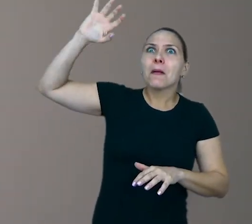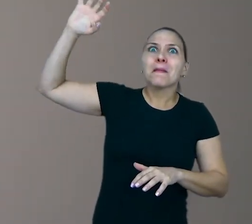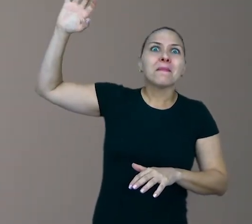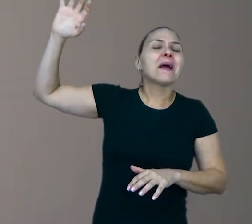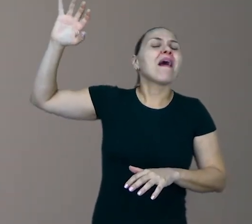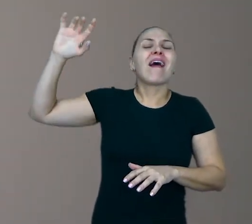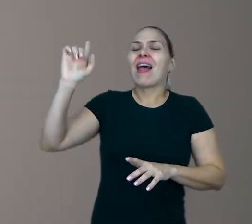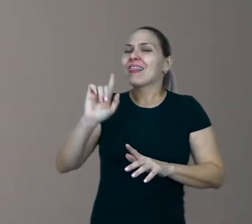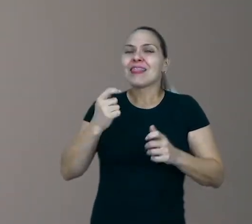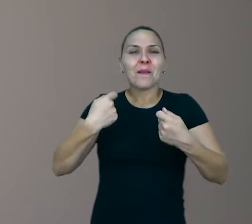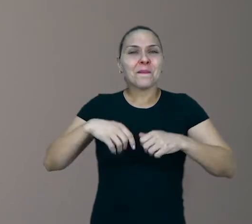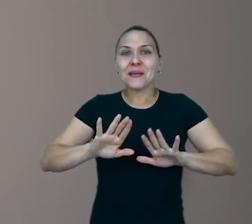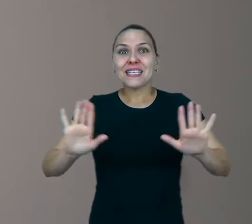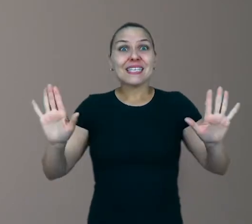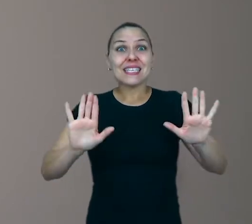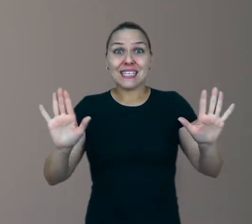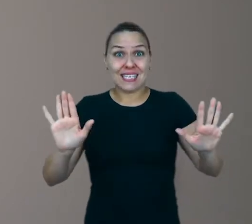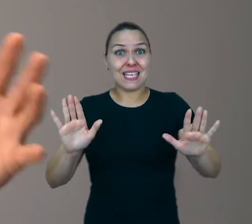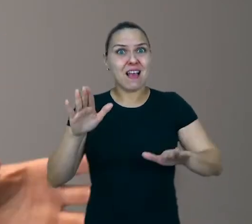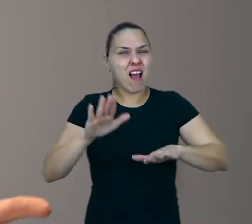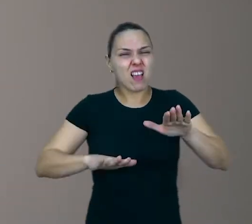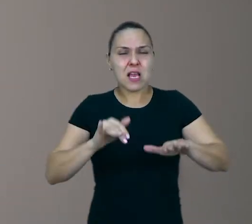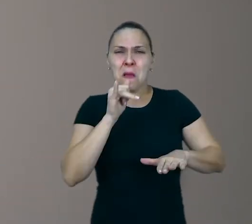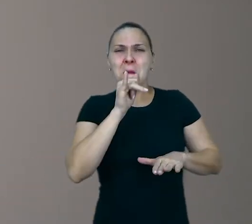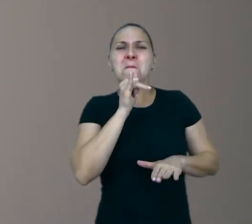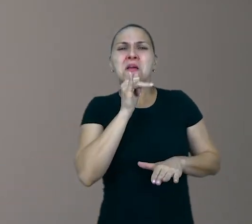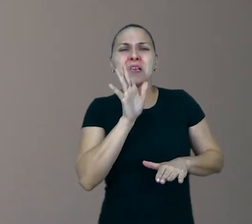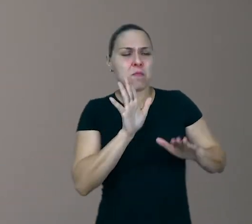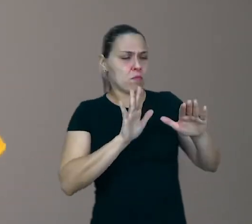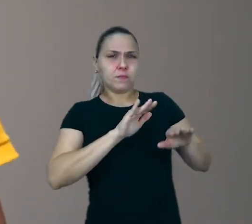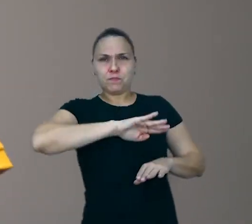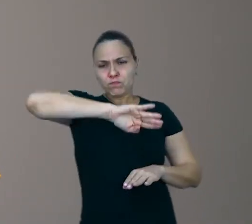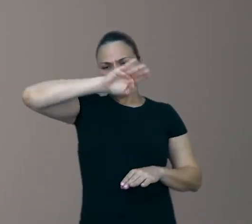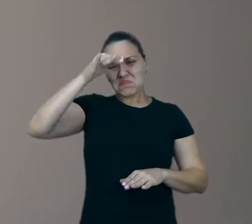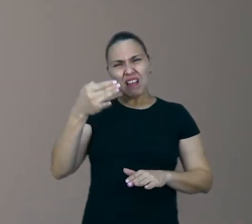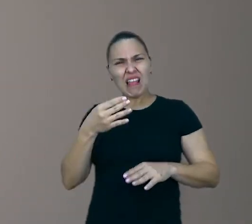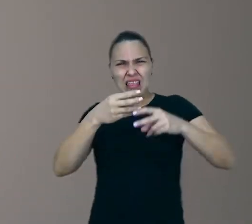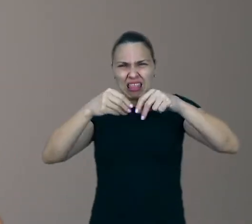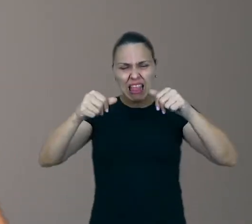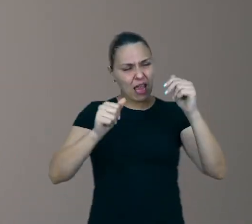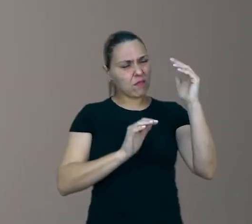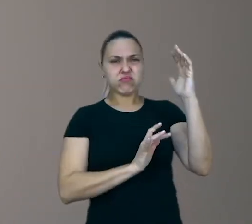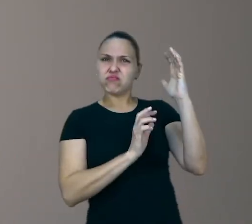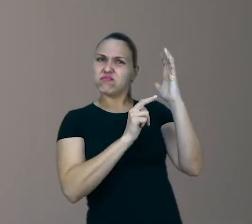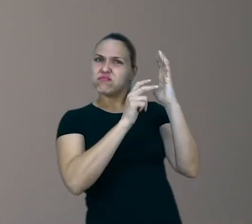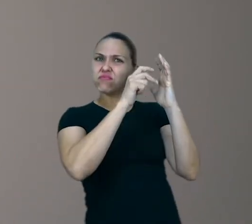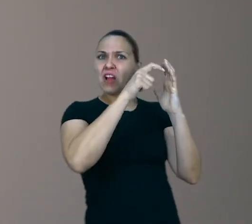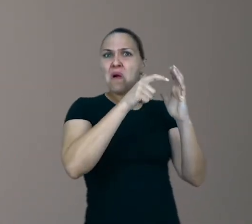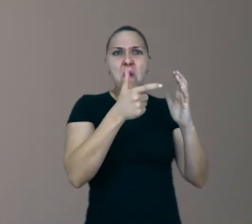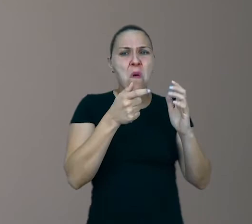vou falar para vocês, um barranco de terra, uns gravetos, umas folhas, umas pedrinhas no chão, um buraco na calçada